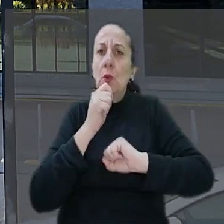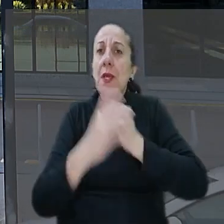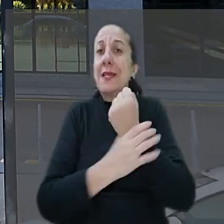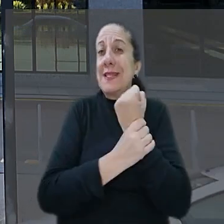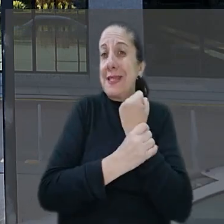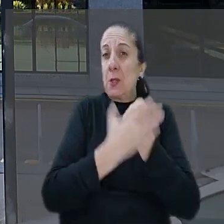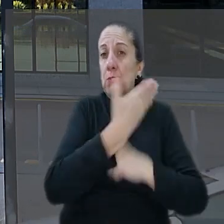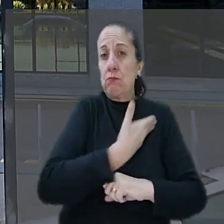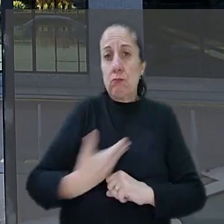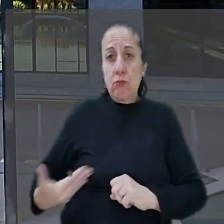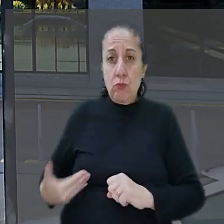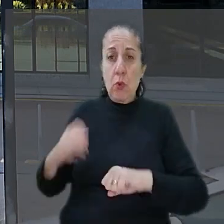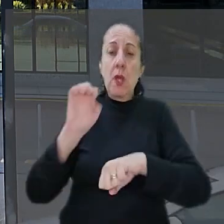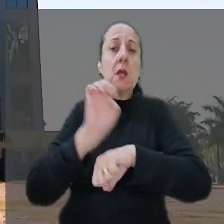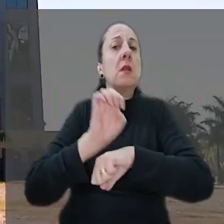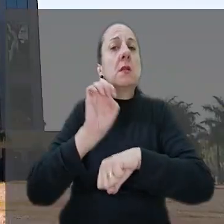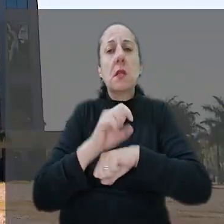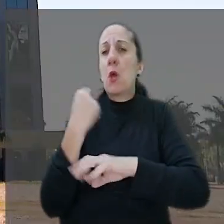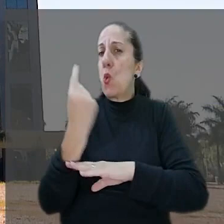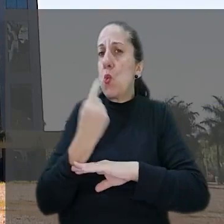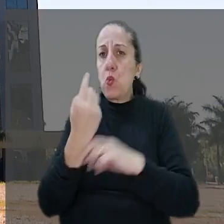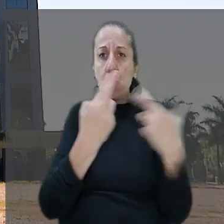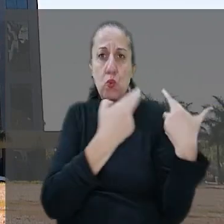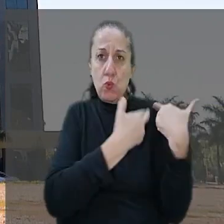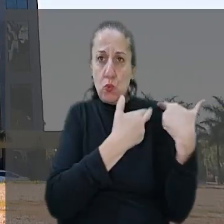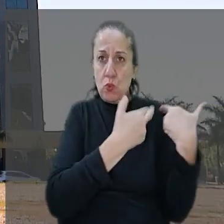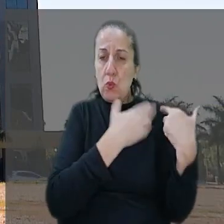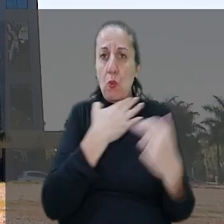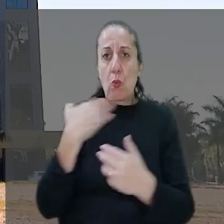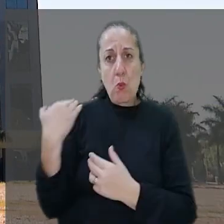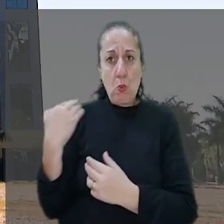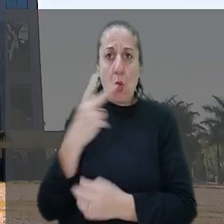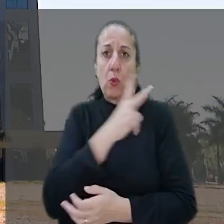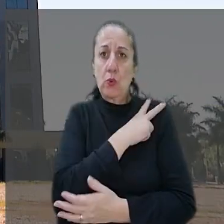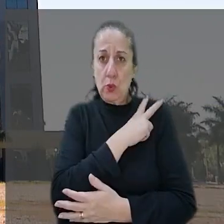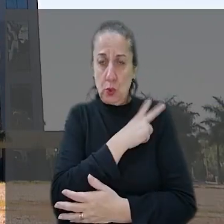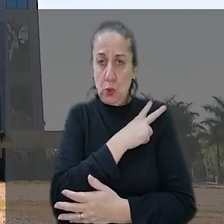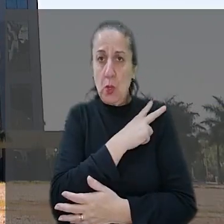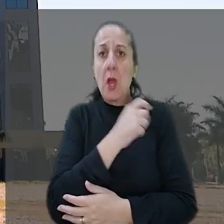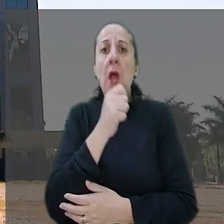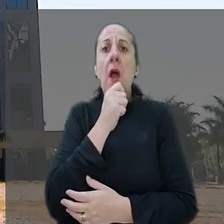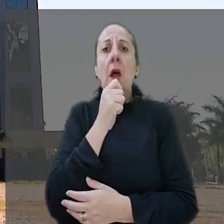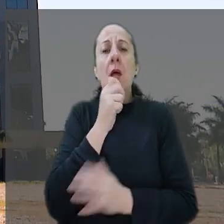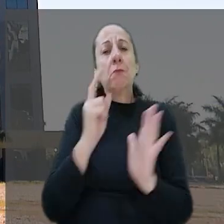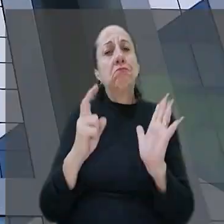pública em que o estado seria o único responsável pela morte do gerente. Ainda segundo o banco, o